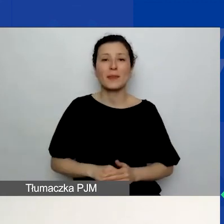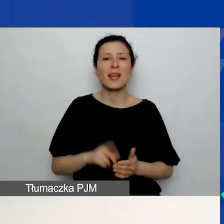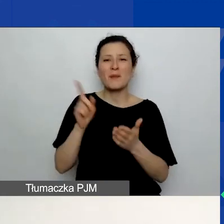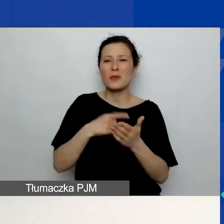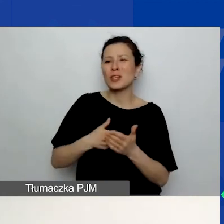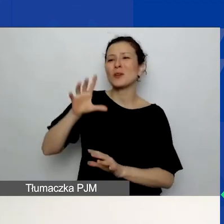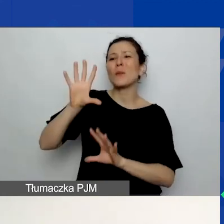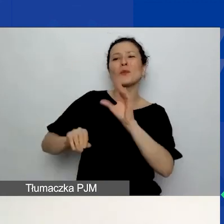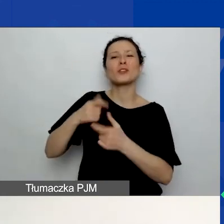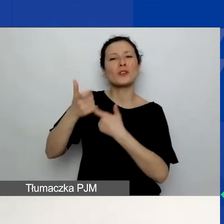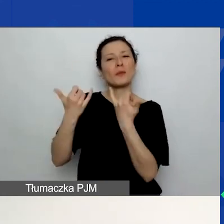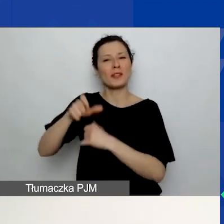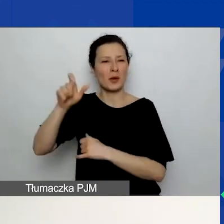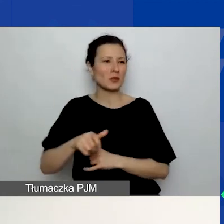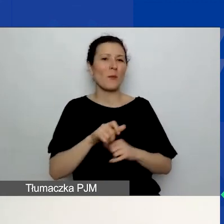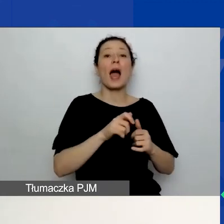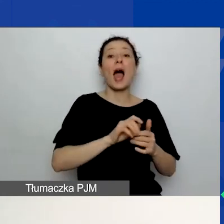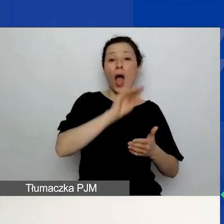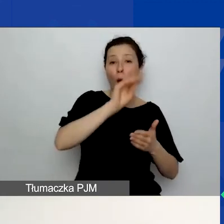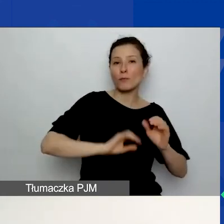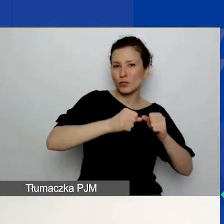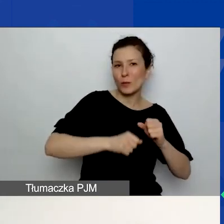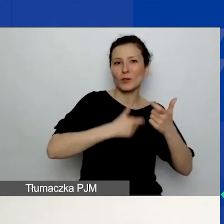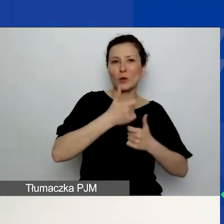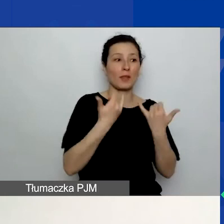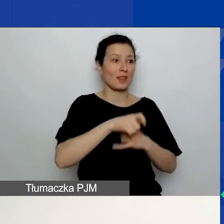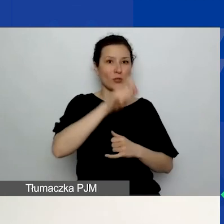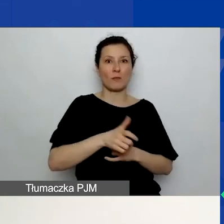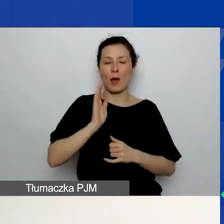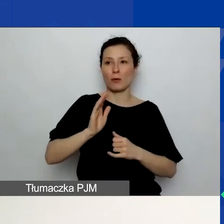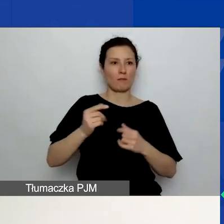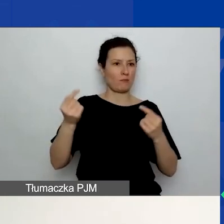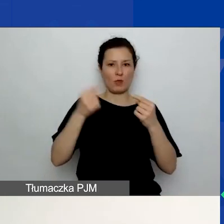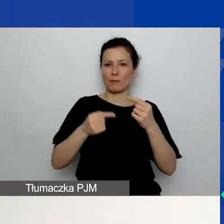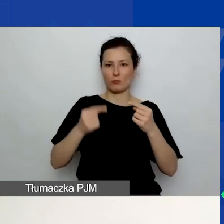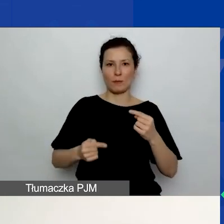W związku z tym mogą powstać pewne niespójności, które wytknie wam osoba oceniająca wniosek.